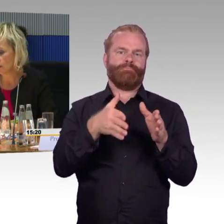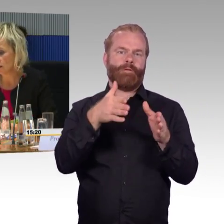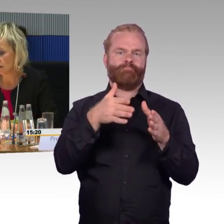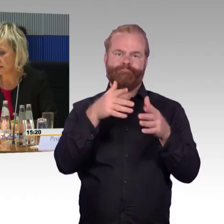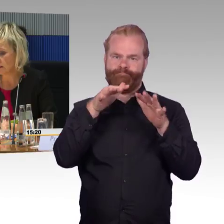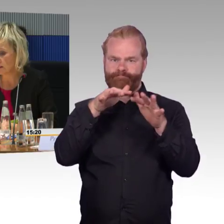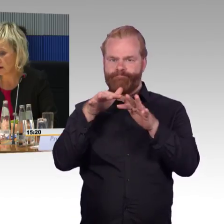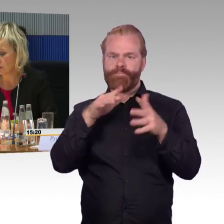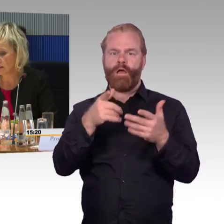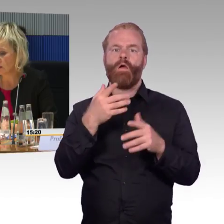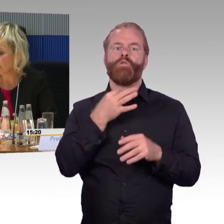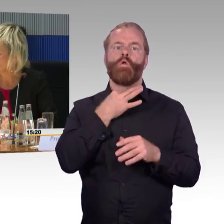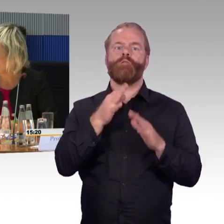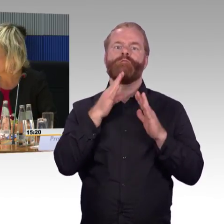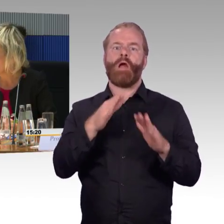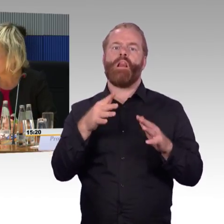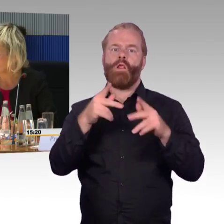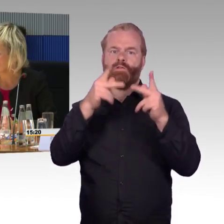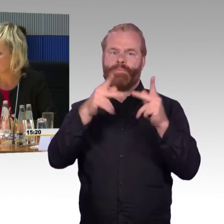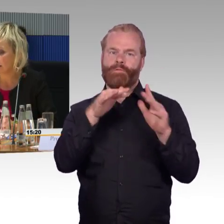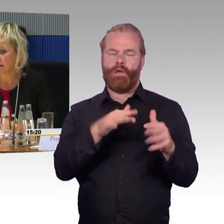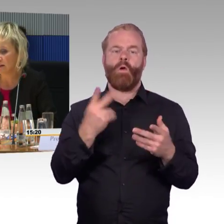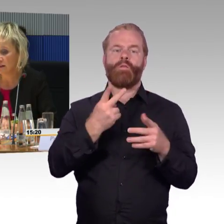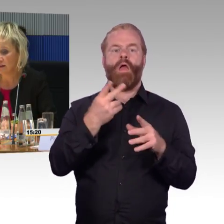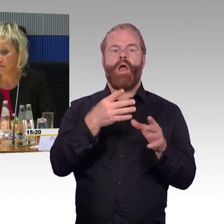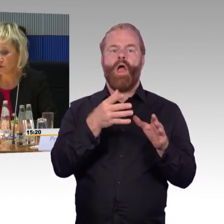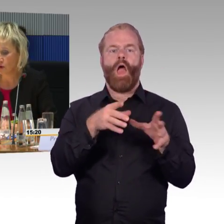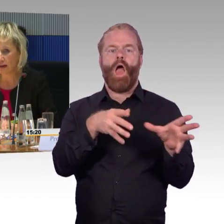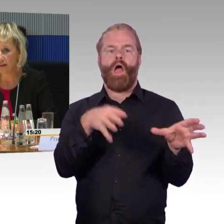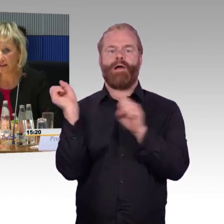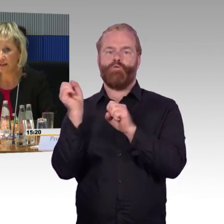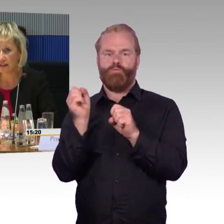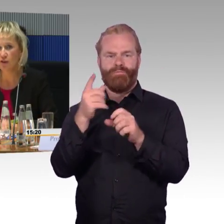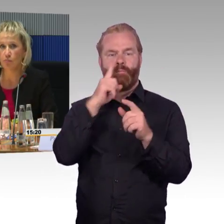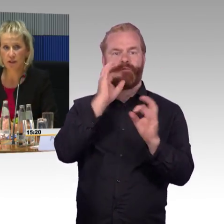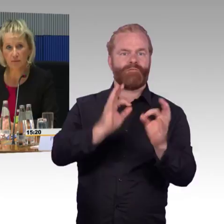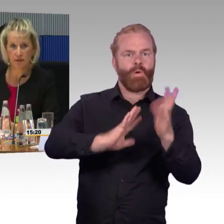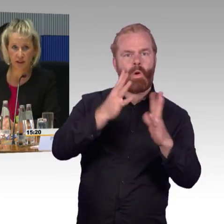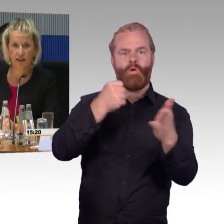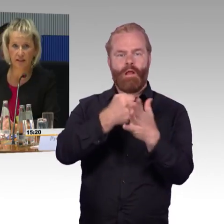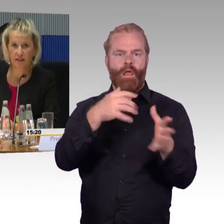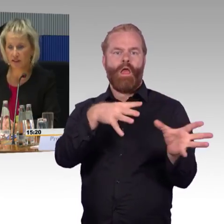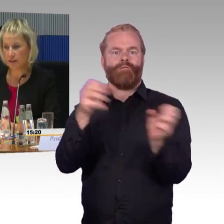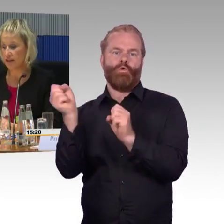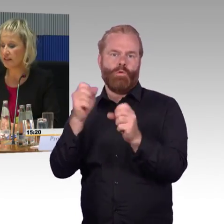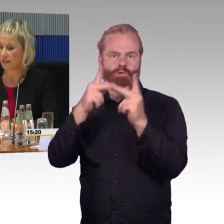und jetzt aus der Sicht eines Rollstuhlfahrers gesehen. Solange der ICE noch betriebsfähig ist,